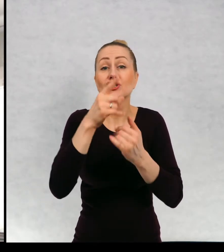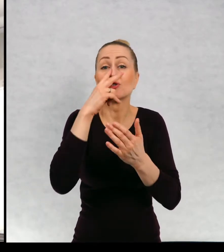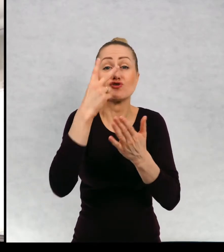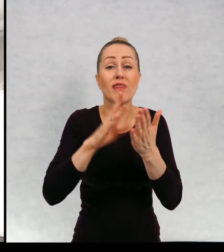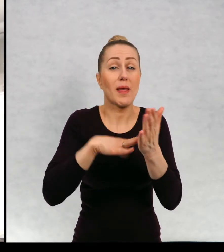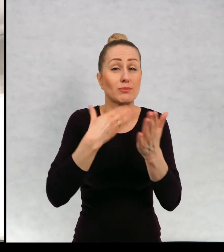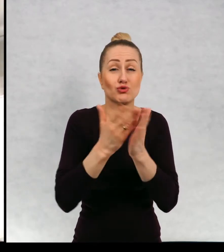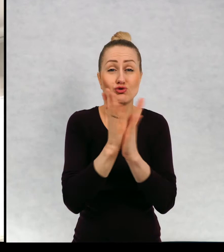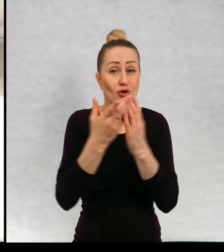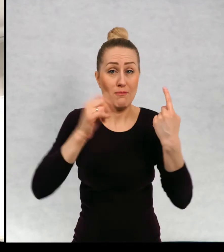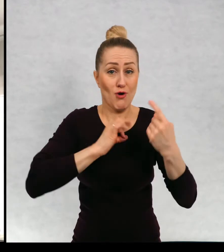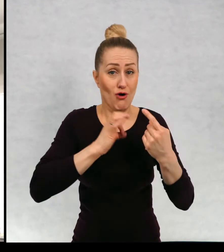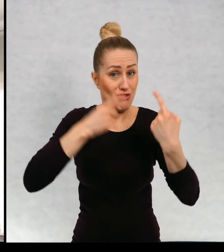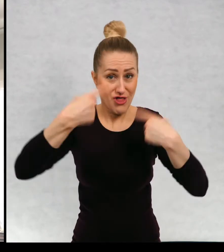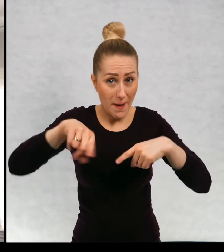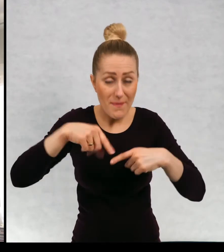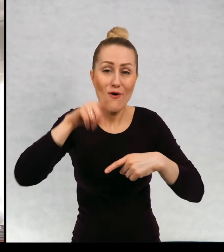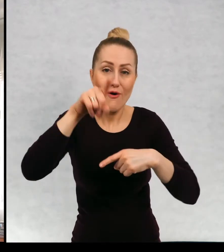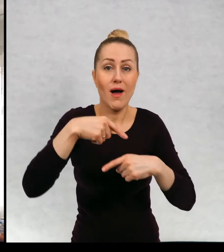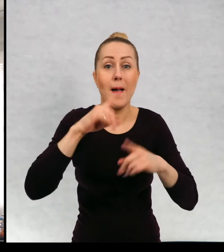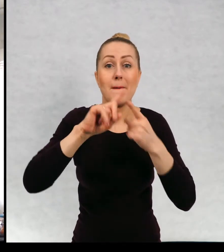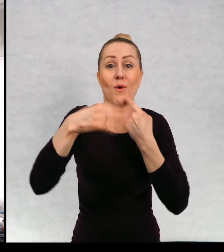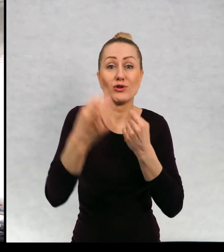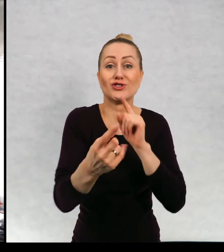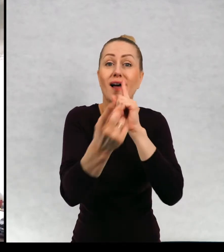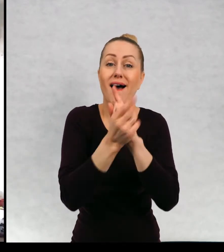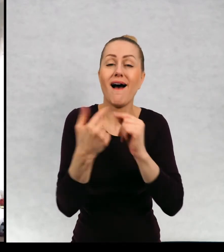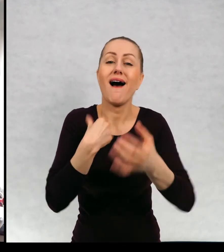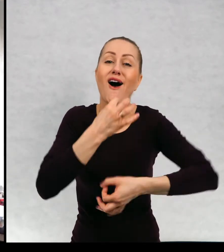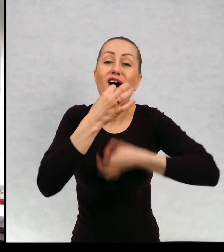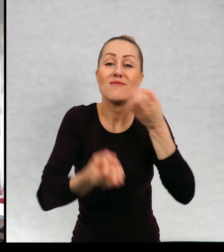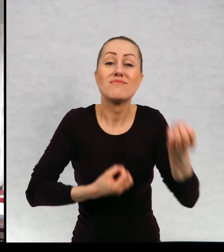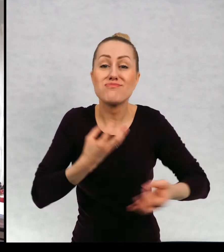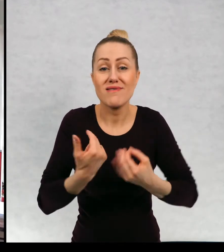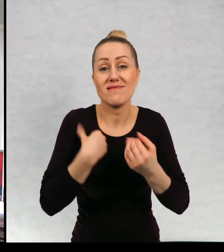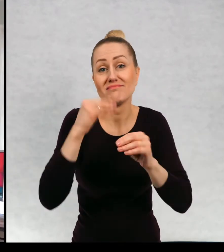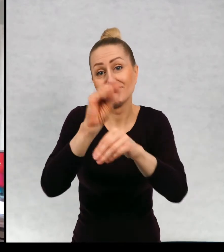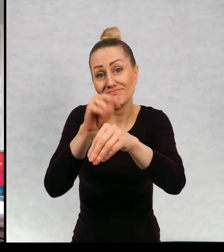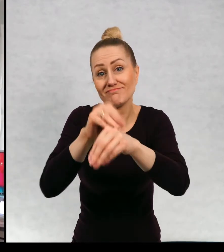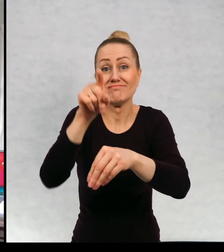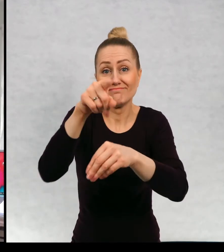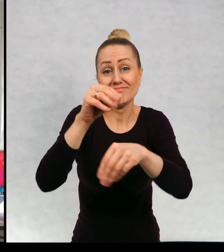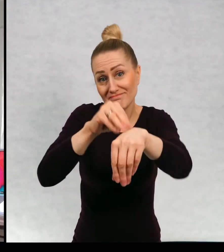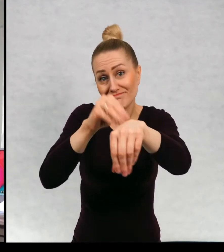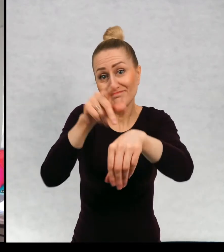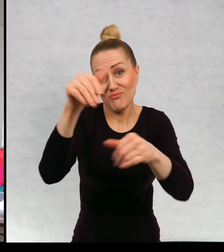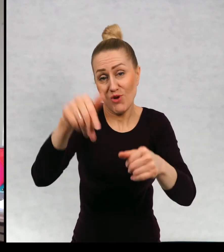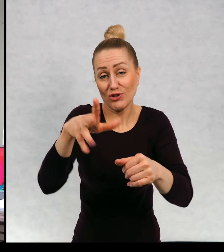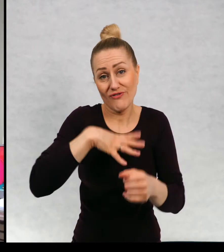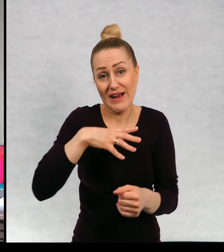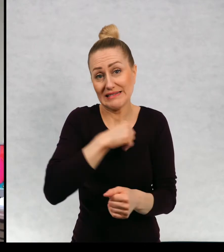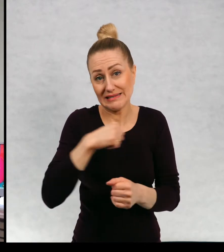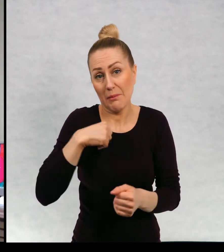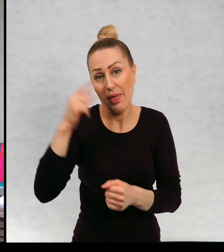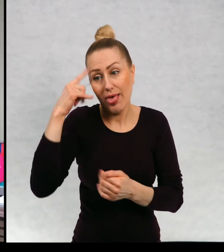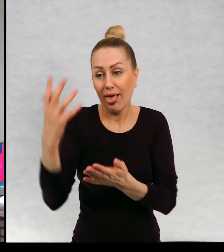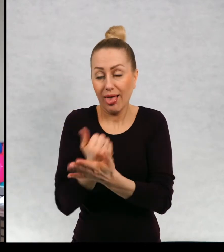zachęcę was do sięgnięcia, chociaż chociaż po jakąkolwiek. Kiedy miałam mnóstwo spotkań